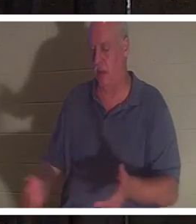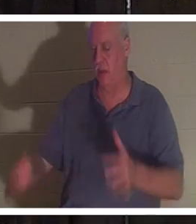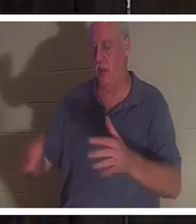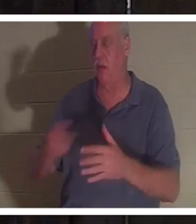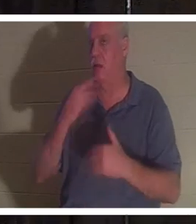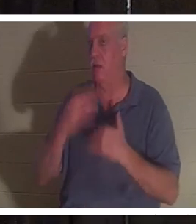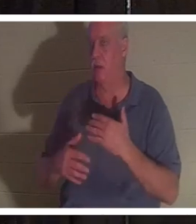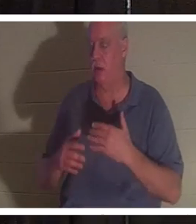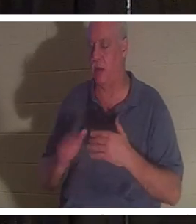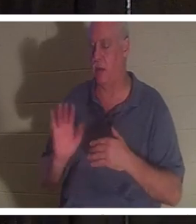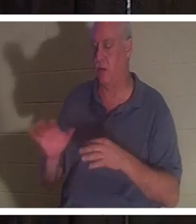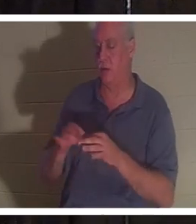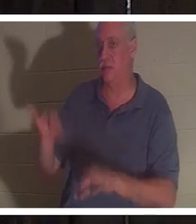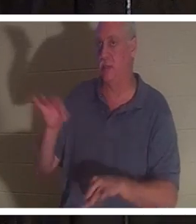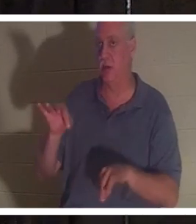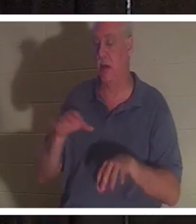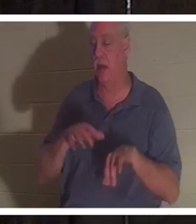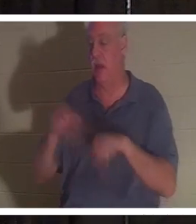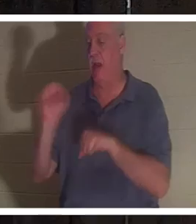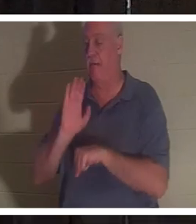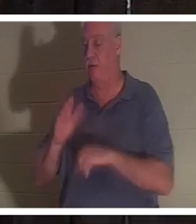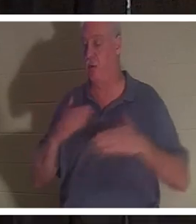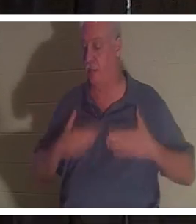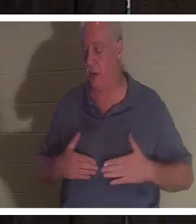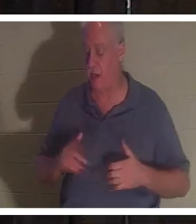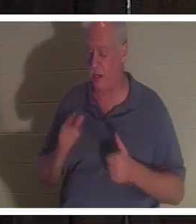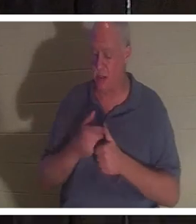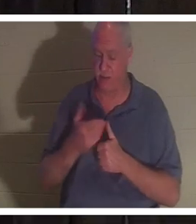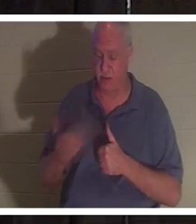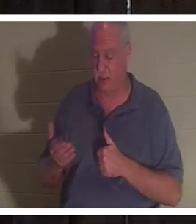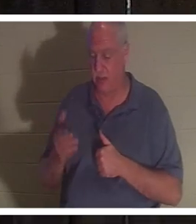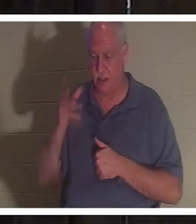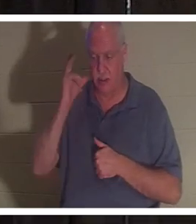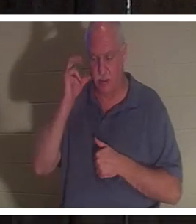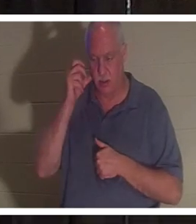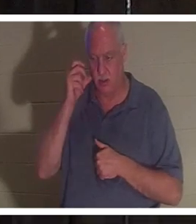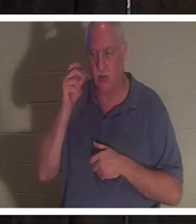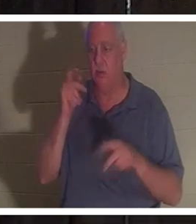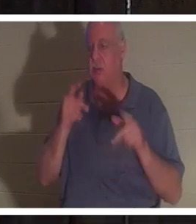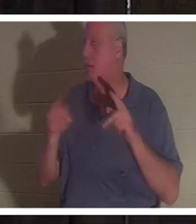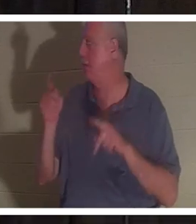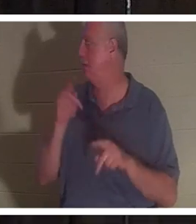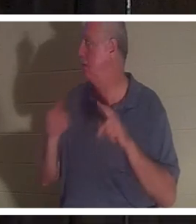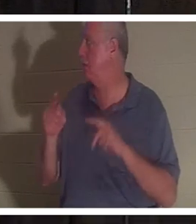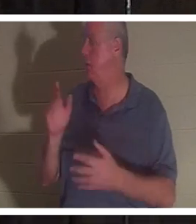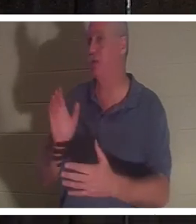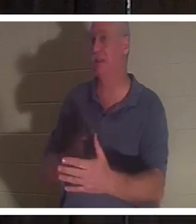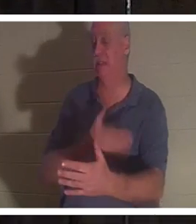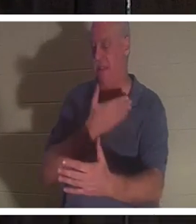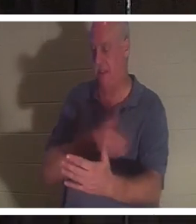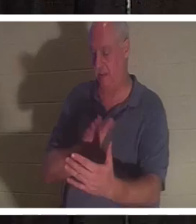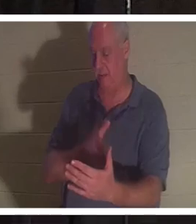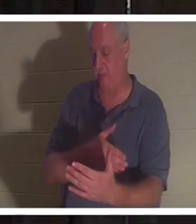son corps. Elle a dit que la première chose qu'elle avait entendue était des gens qui chantaient. Elle a vu des amis et